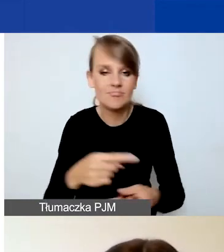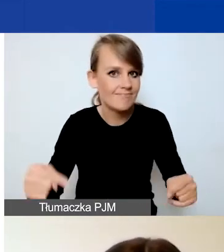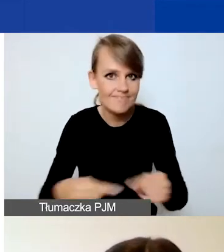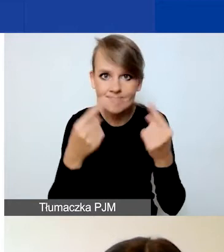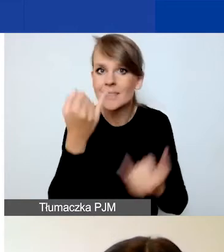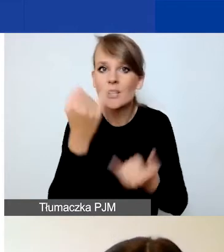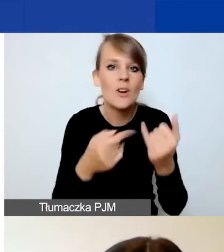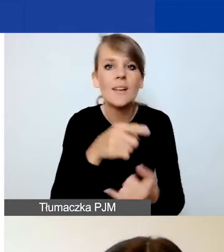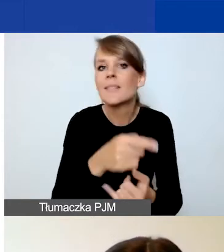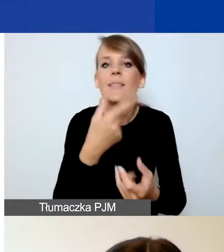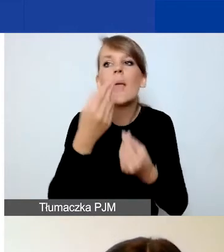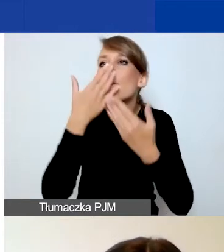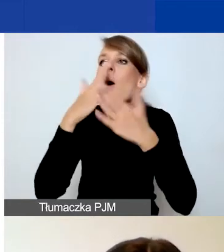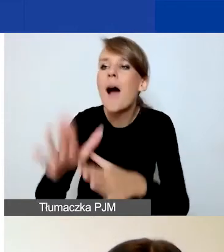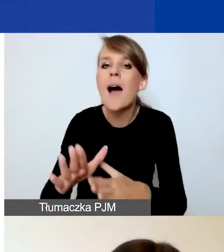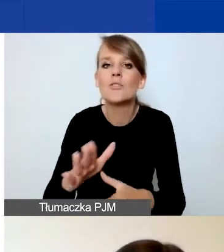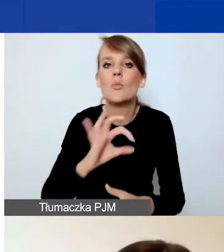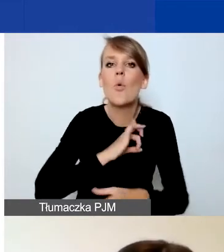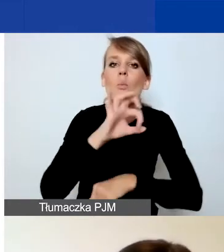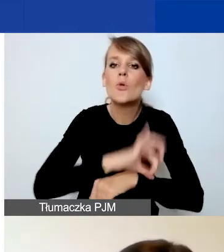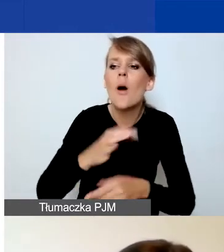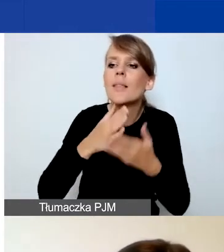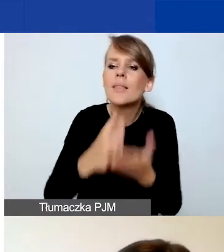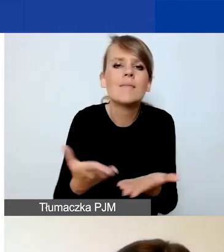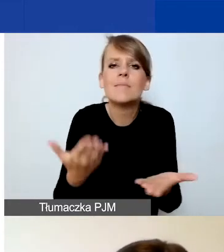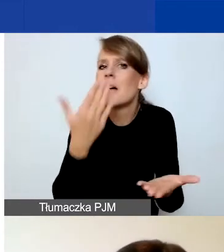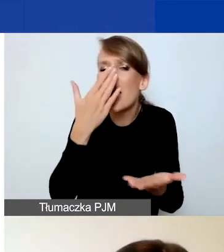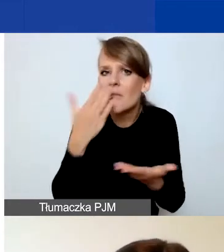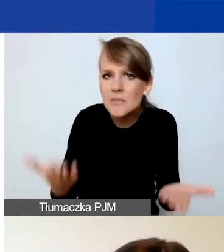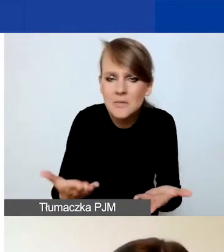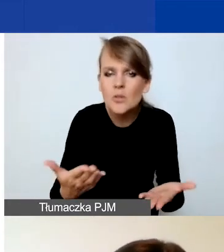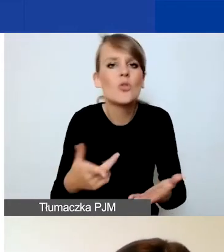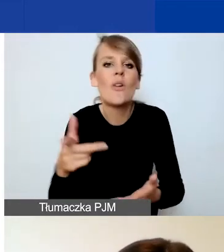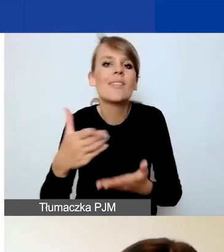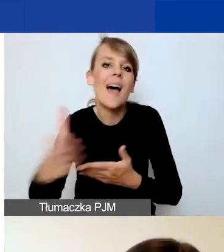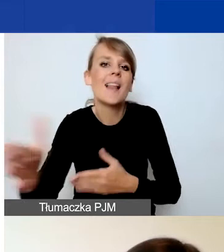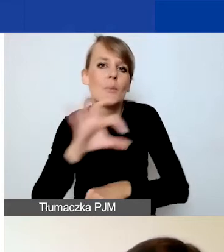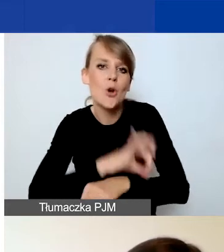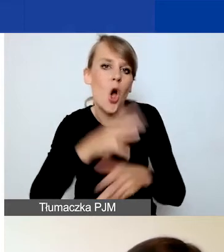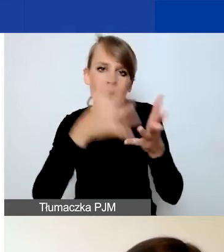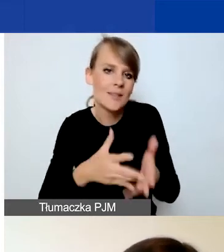na czym polega interwencyjność waszego projektu, to projekt nie będzie dalej oceniany i nie uzyska dofinansowania.